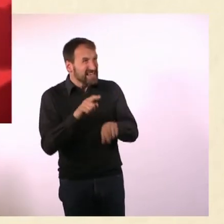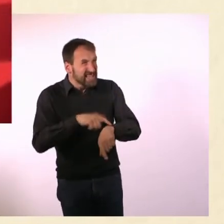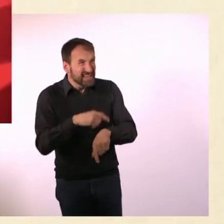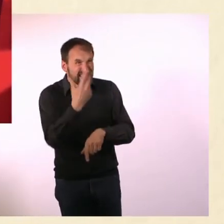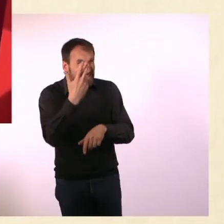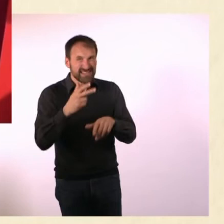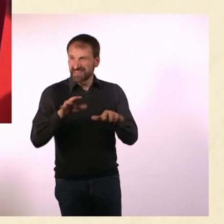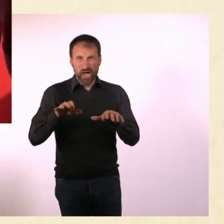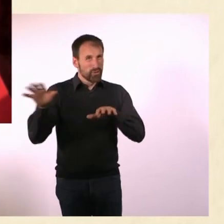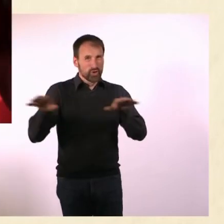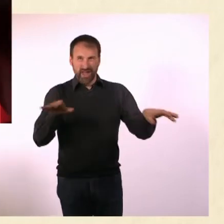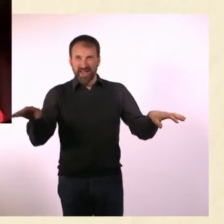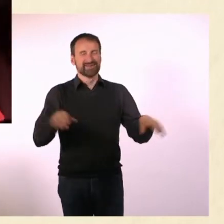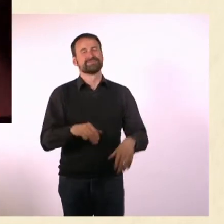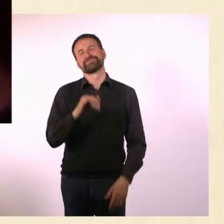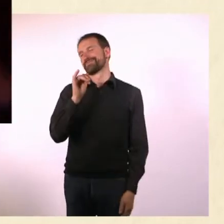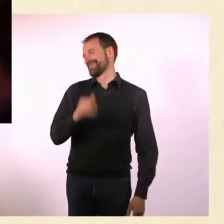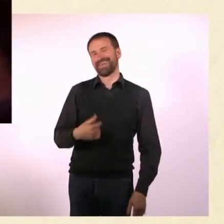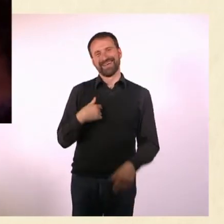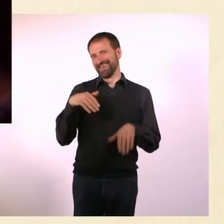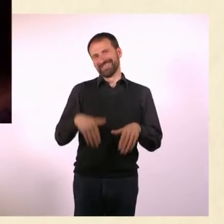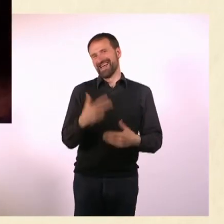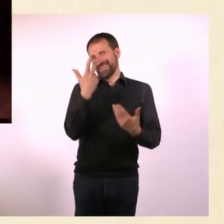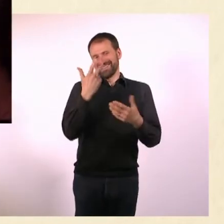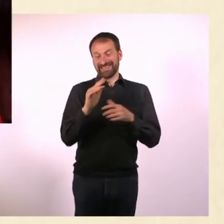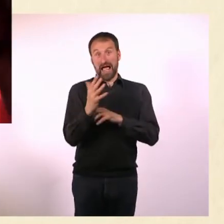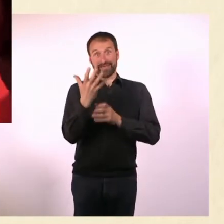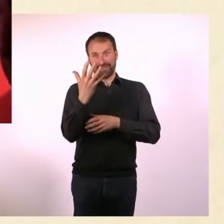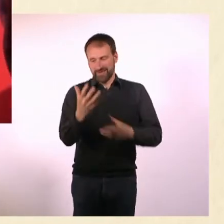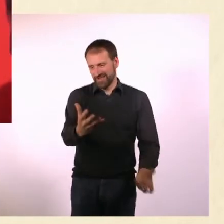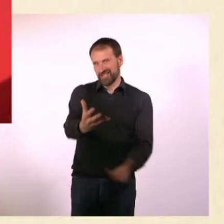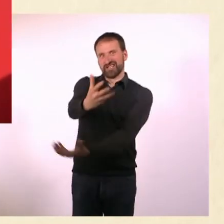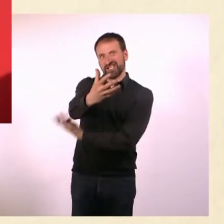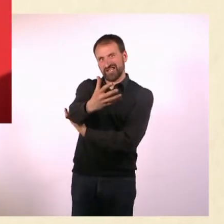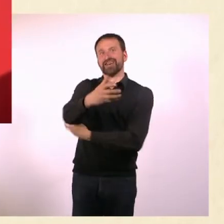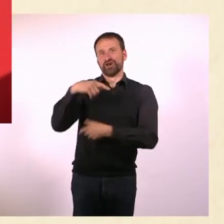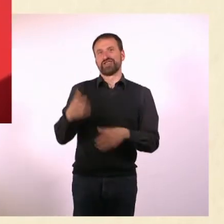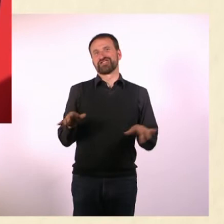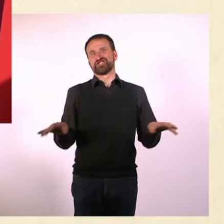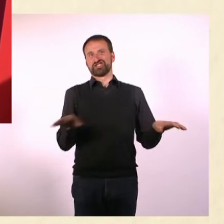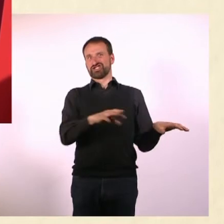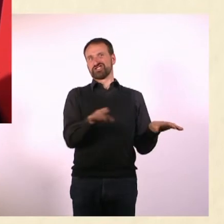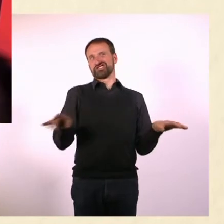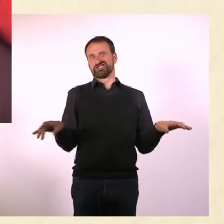Ich habe dann noch eine dritte Hand, die baue ich dann an ... und mache das alles gleichzeitig! Oder mit den Füßen. - Ja, geht auch. Stimmt.